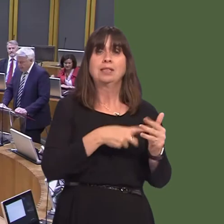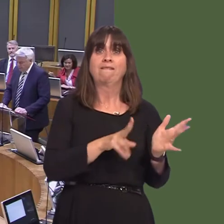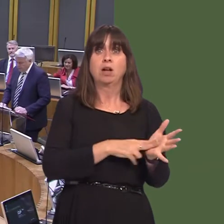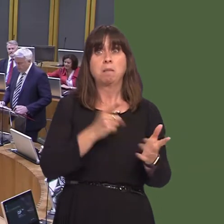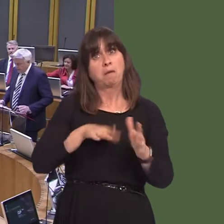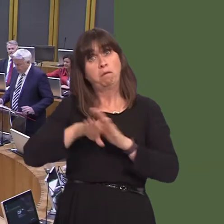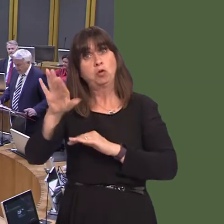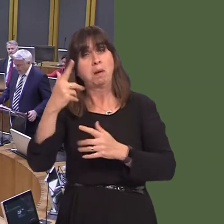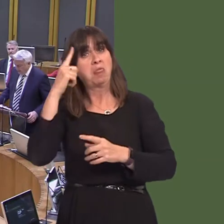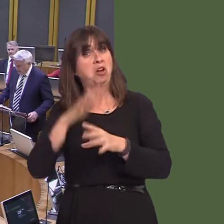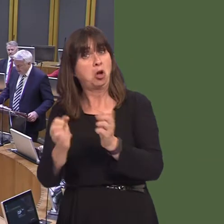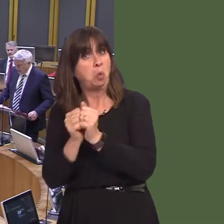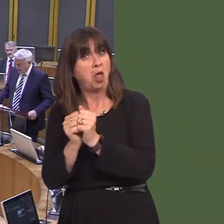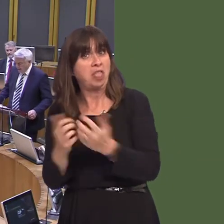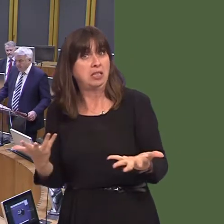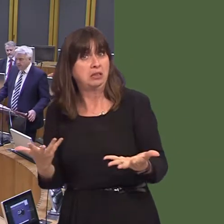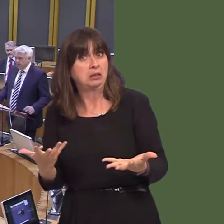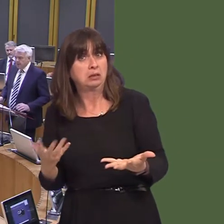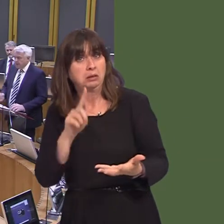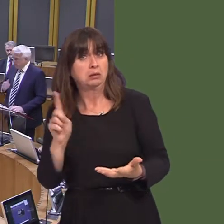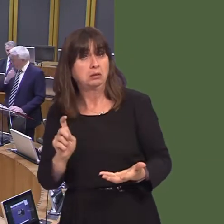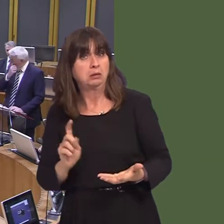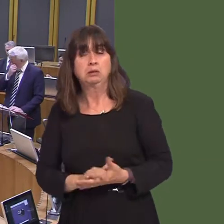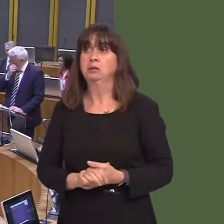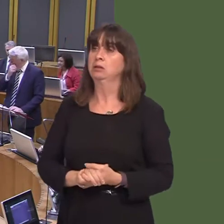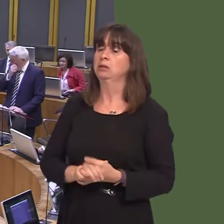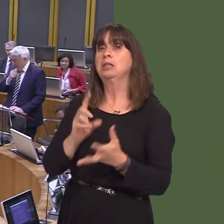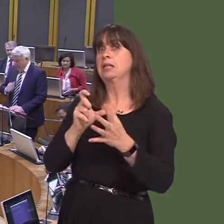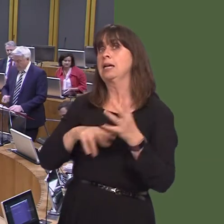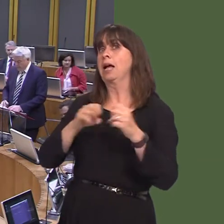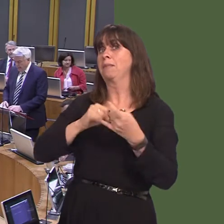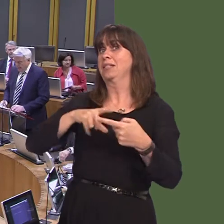Carwyn Jones AM: Wel, rwy'n deall bod yr Ysgrifennydd Cabinet wedi cael cyfarfod dros y ffÙn hefyd